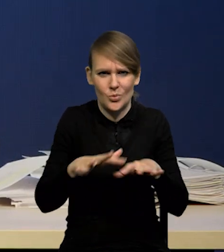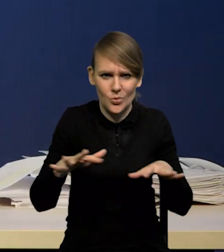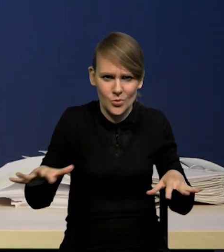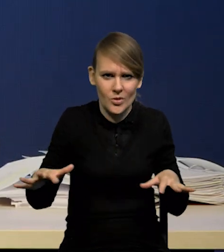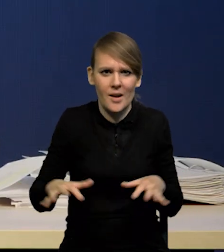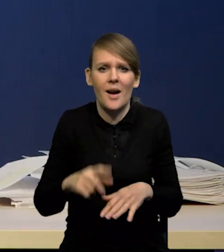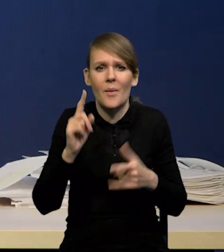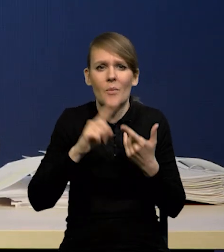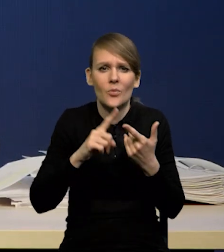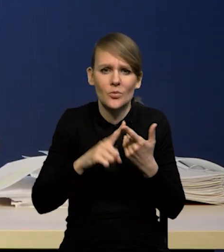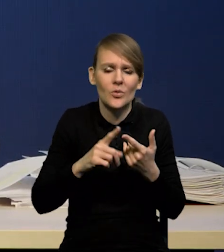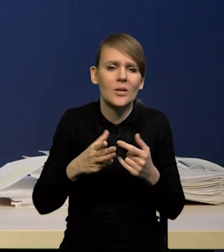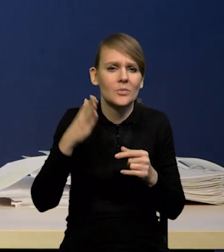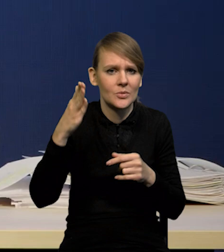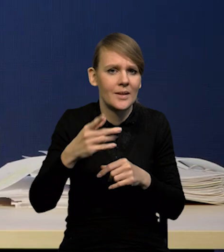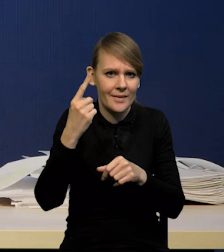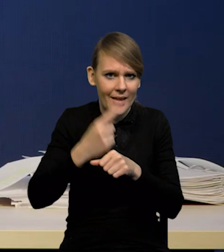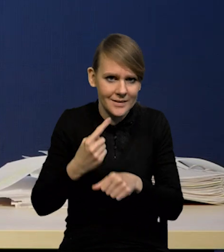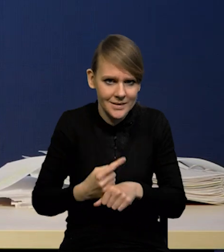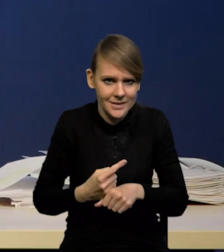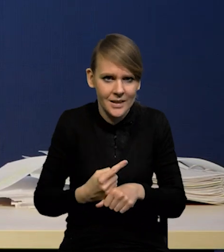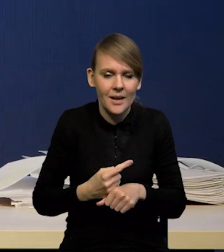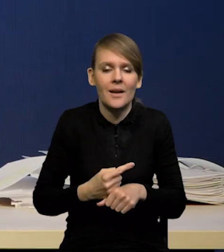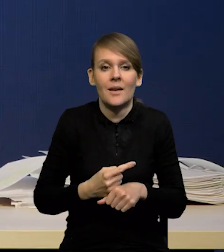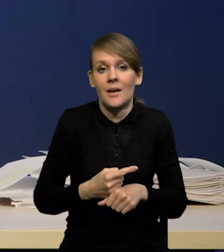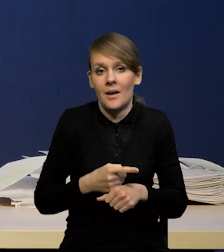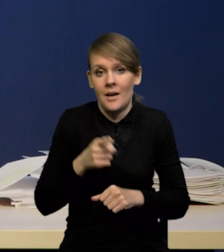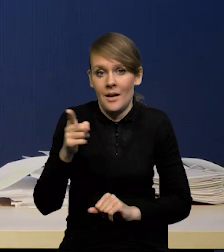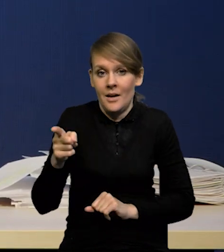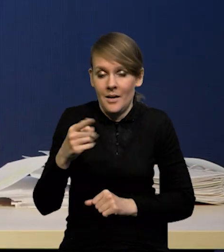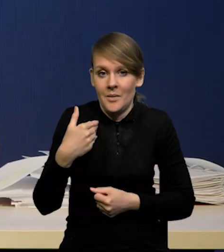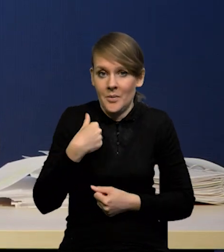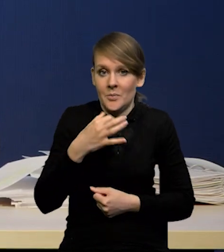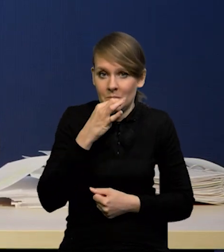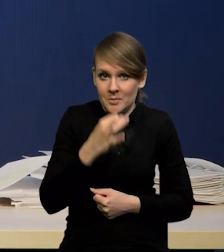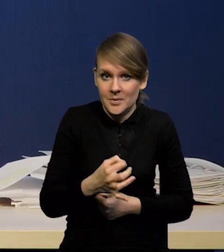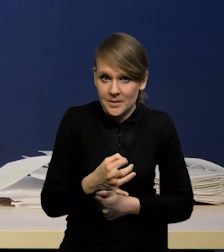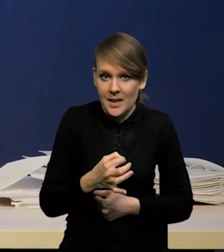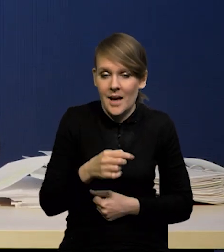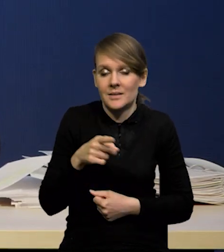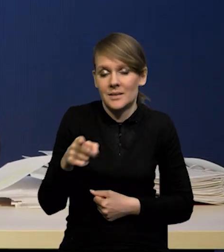a po drugie przyszłe decyzje, bo przecież w pytaniu Pana Redaktora o to chodzi, prawda?